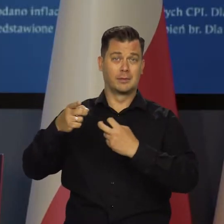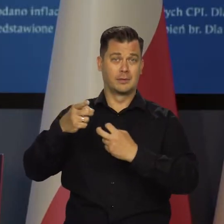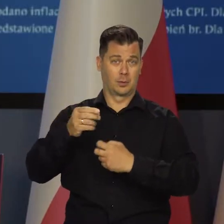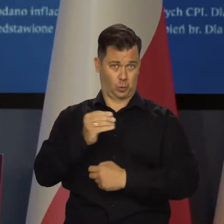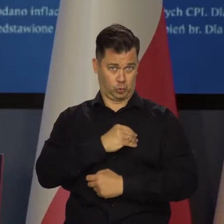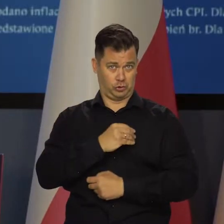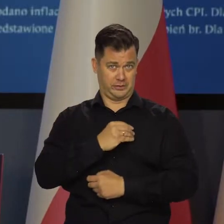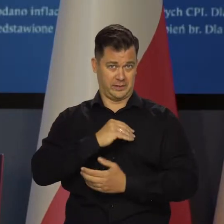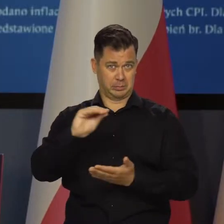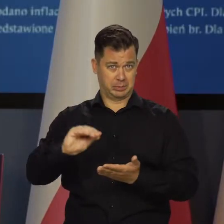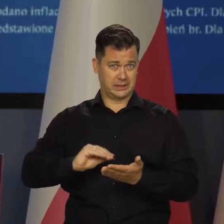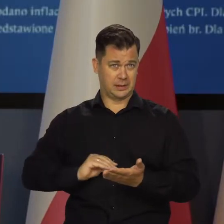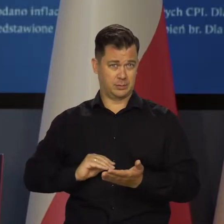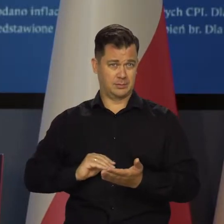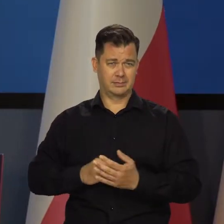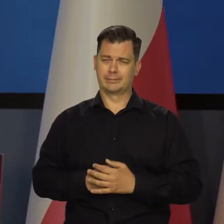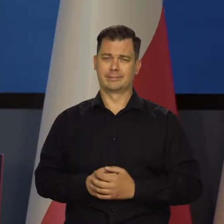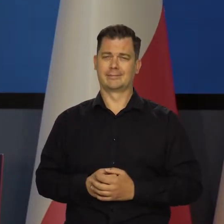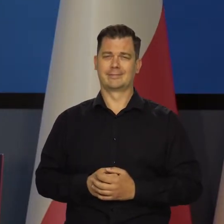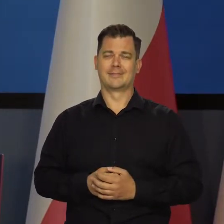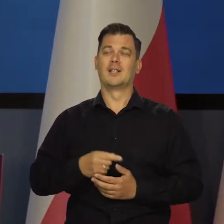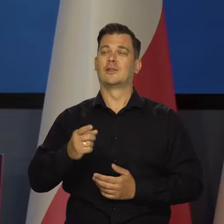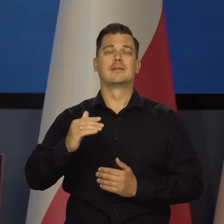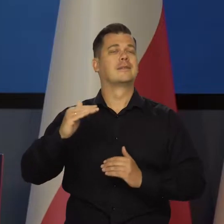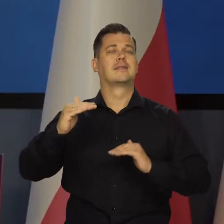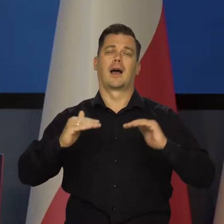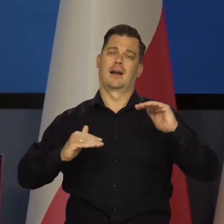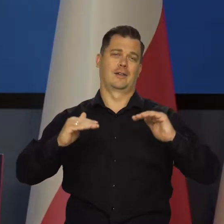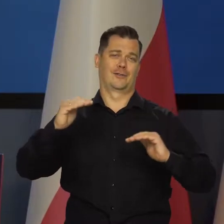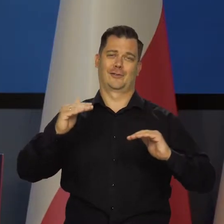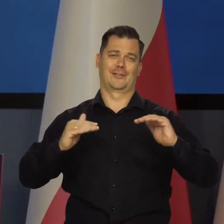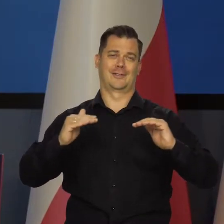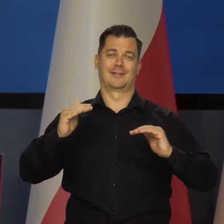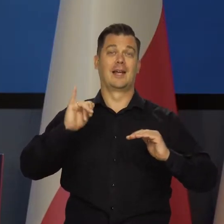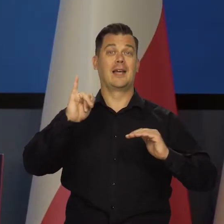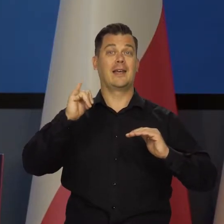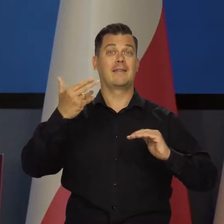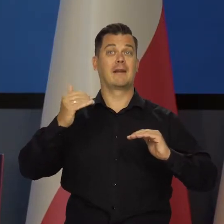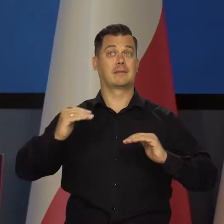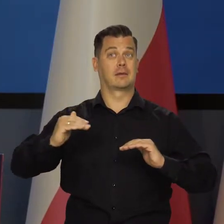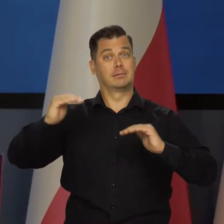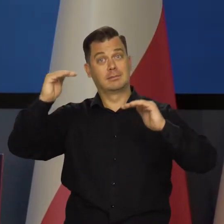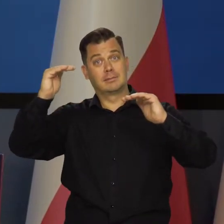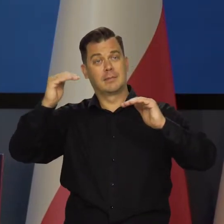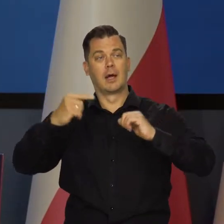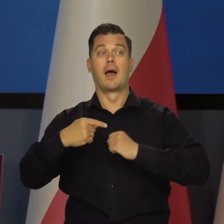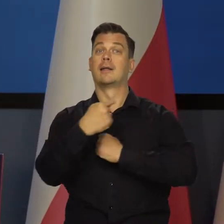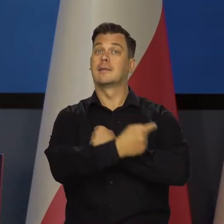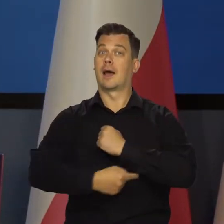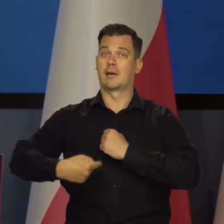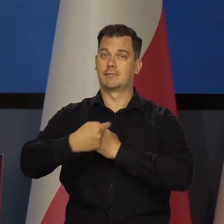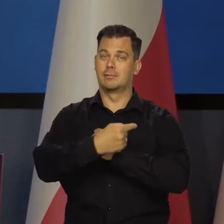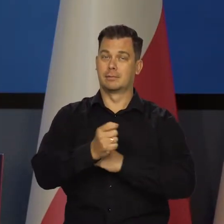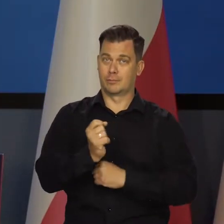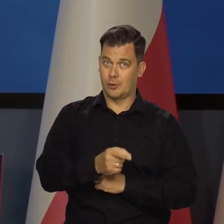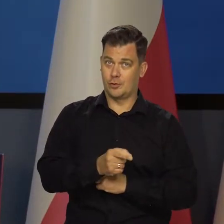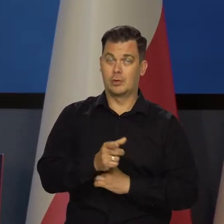na uczciwe potraktowanie. To są różne wtedy projekcje inflacji. Czy jest tarcza, czy nie ma tarczy.